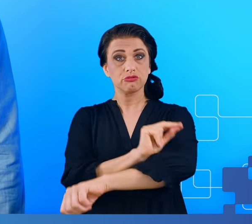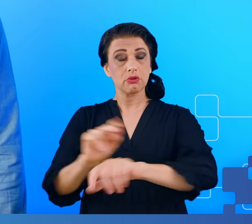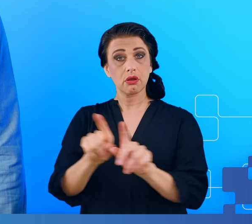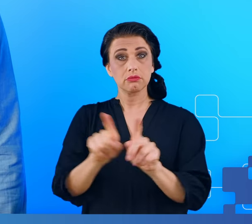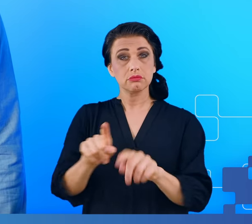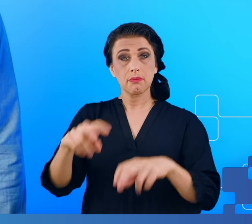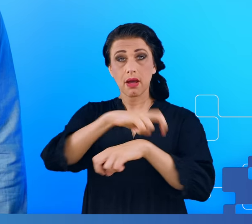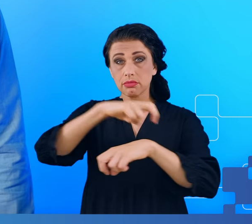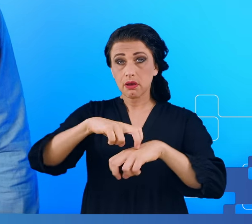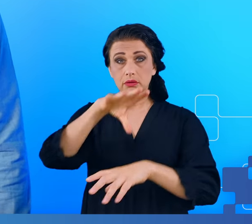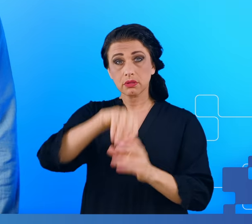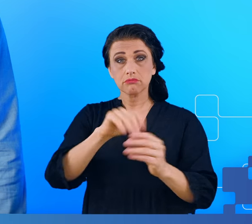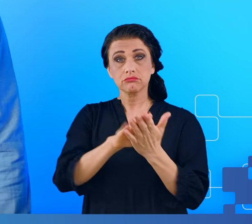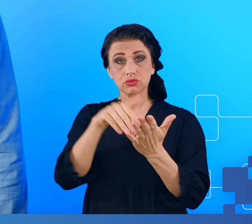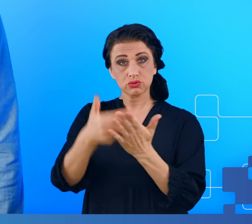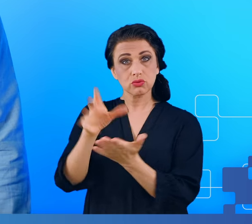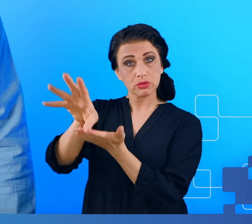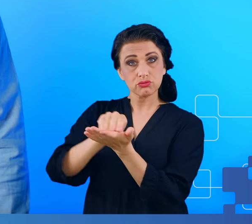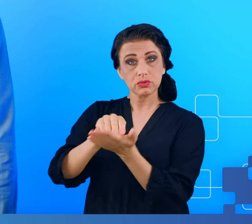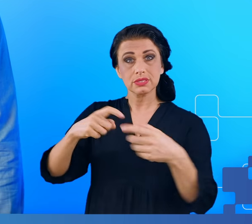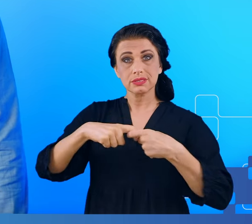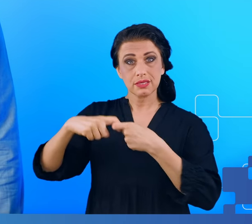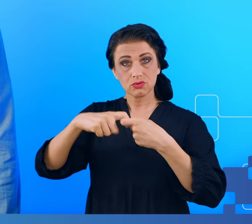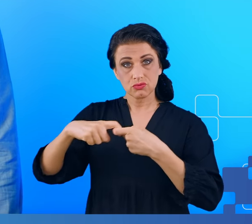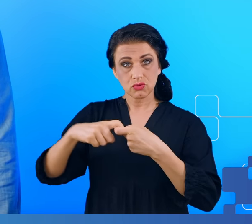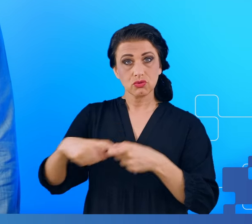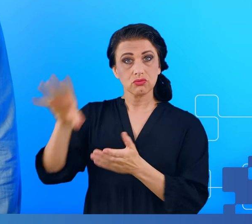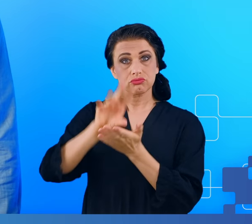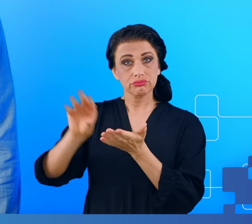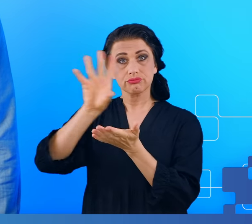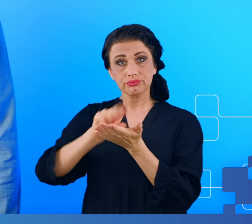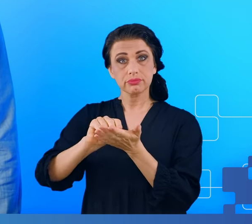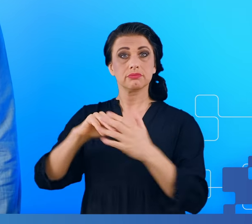przykładzie tzw. zespołu przewlekłego chronicznego zmęczenia i mgły